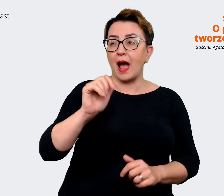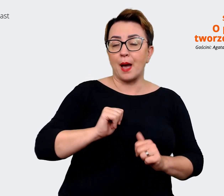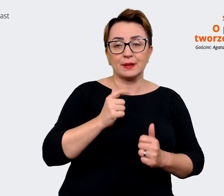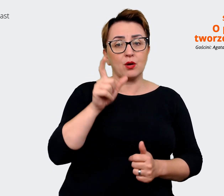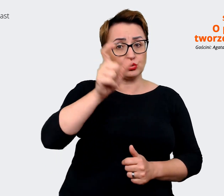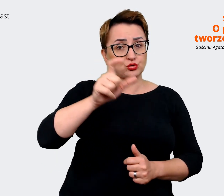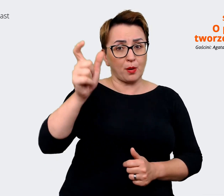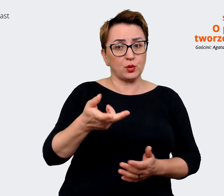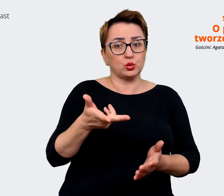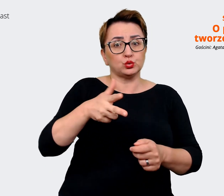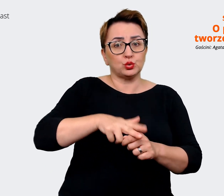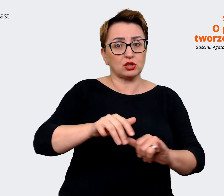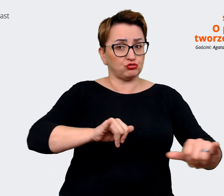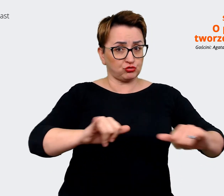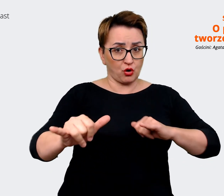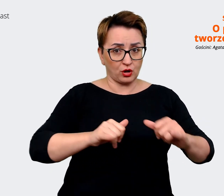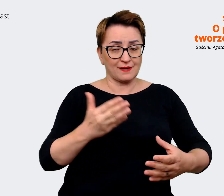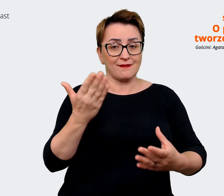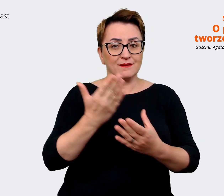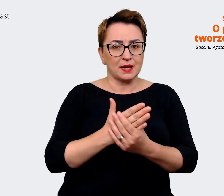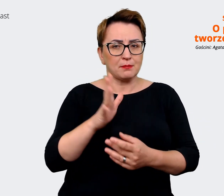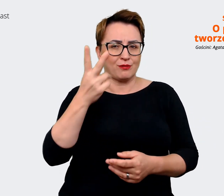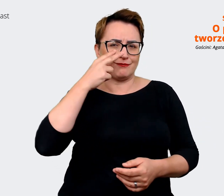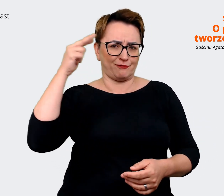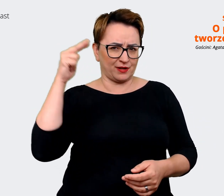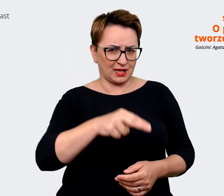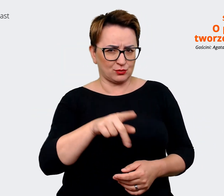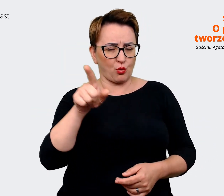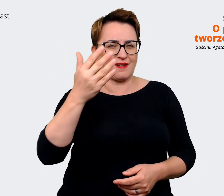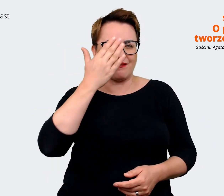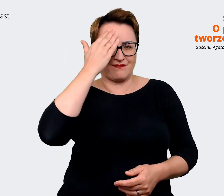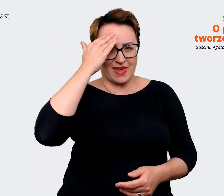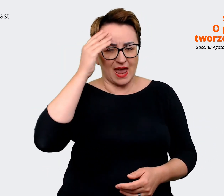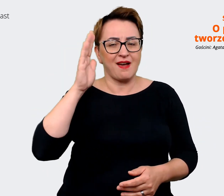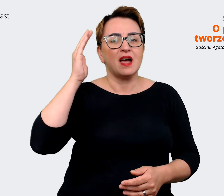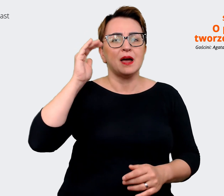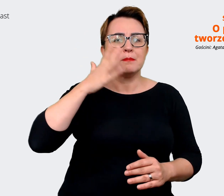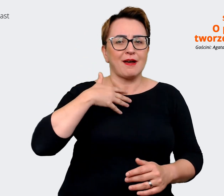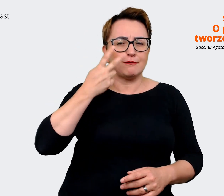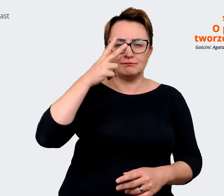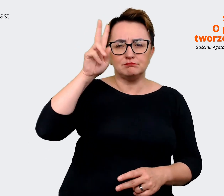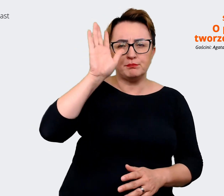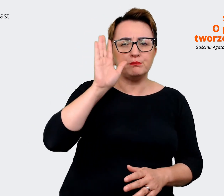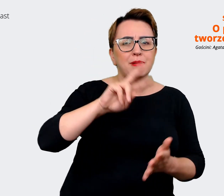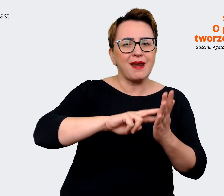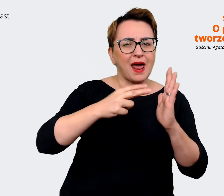jakby, bo widzą lub wiedzą, mają wizję tego gdzie firma ma być. W związku z tym też możemy myśleć o